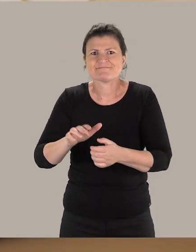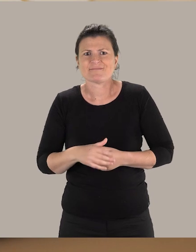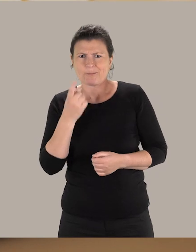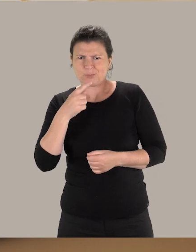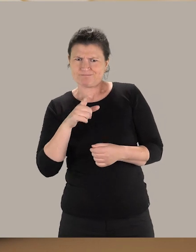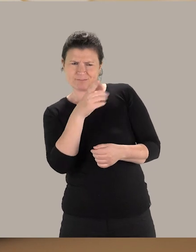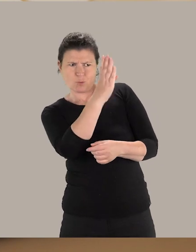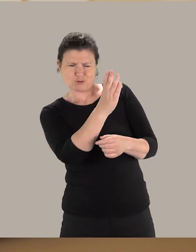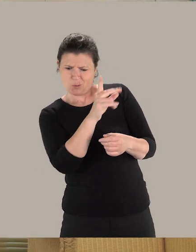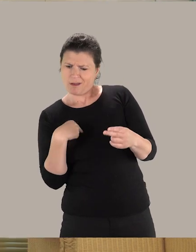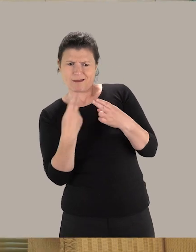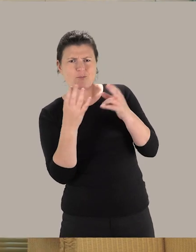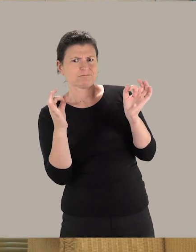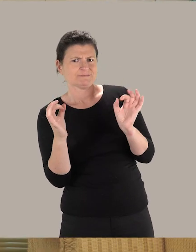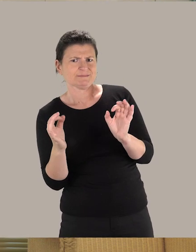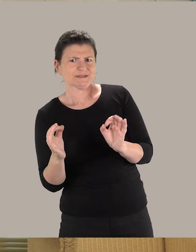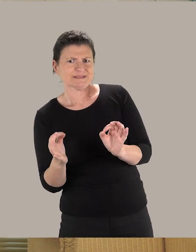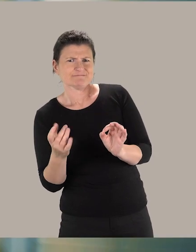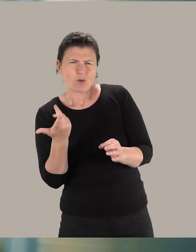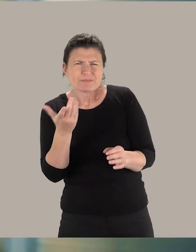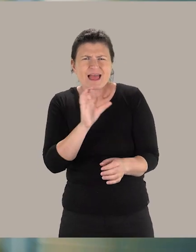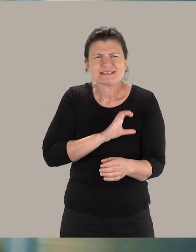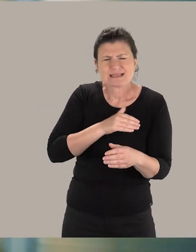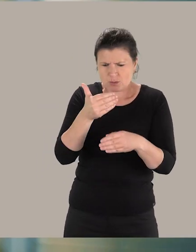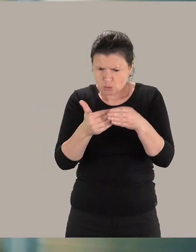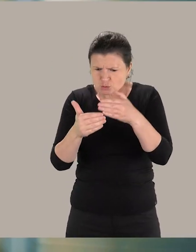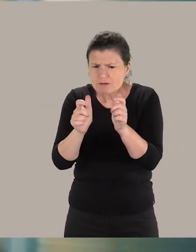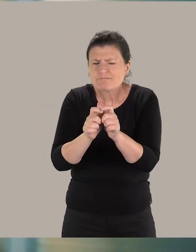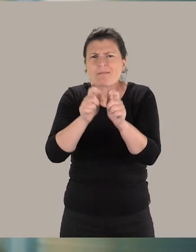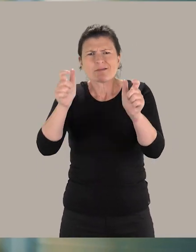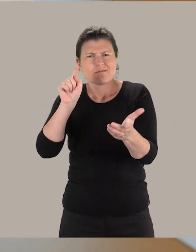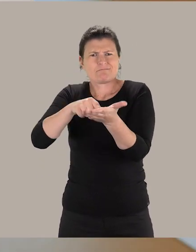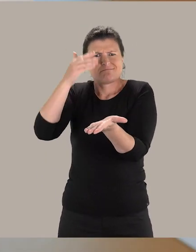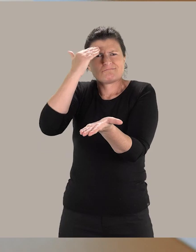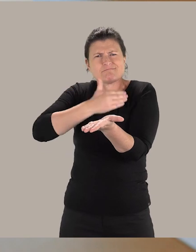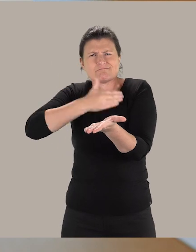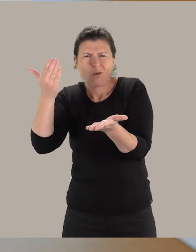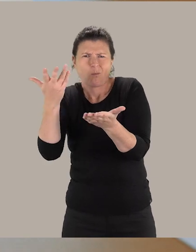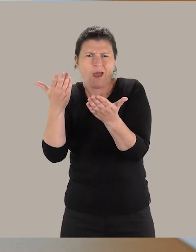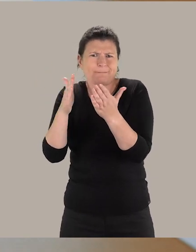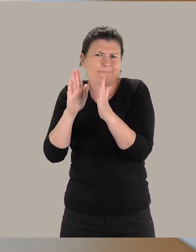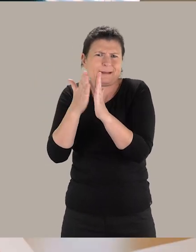pour répondre le mieux possible à leurs besoins. On va essayer de construire un monument de Toulouse, la Bibliothèque d'Études et du Patrimoine.